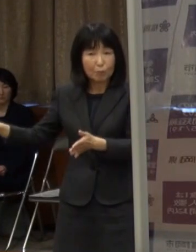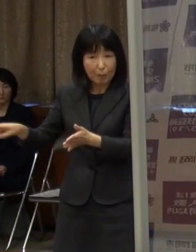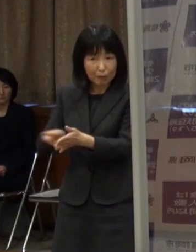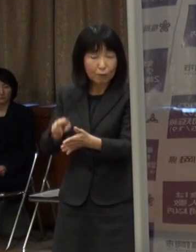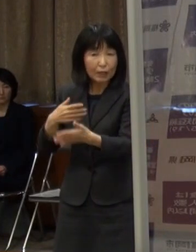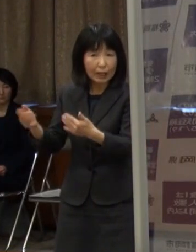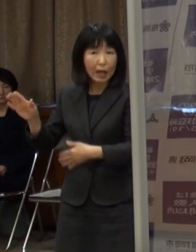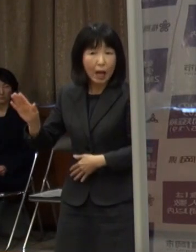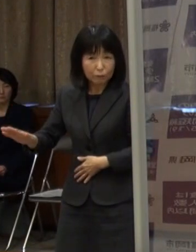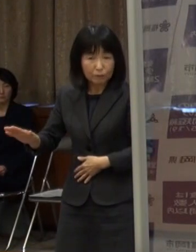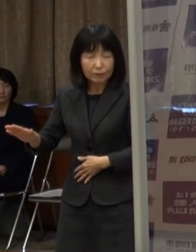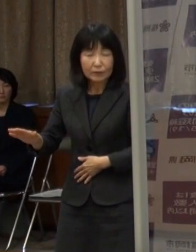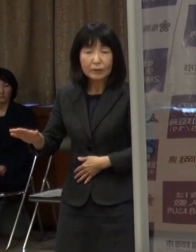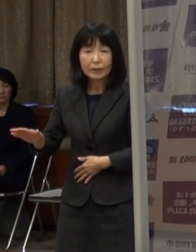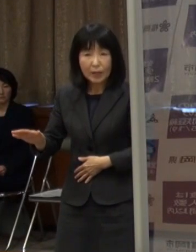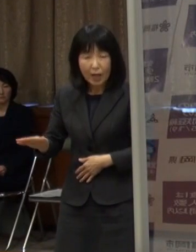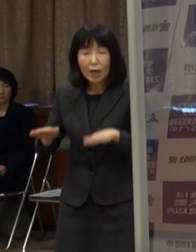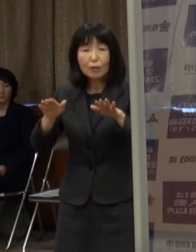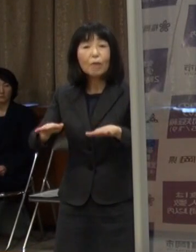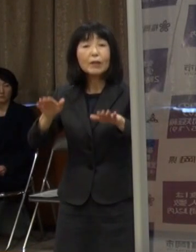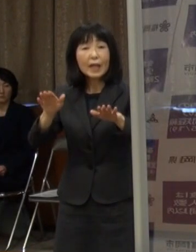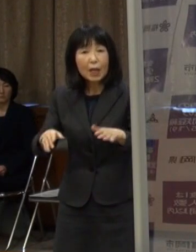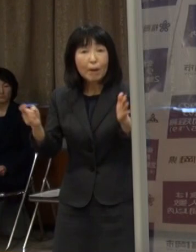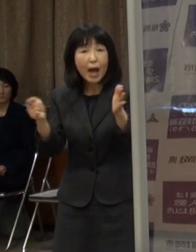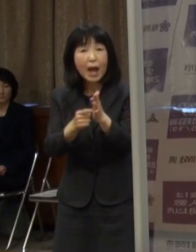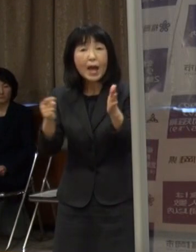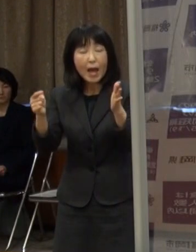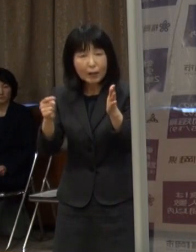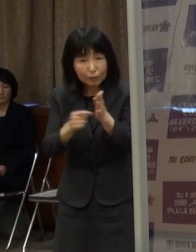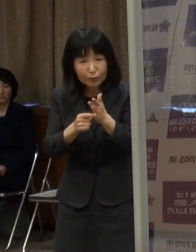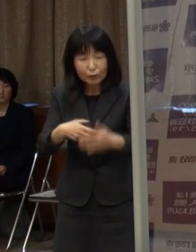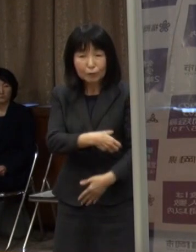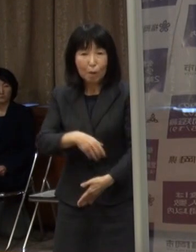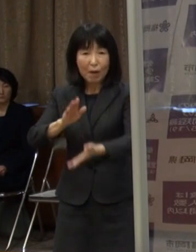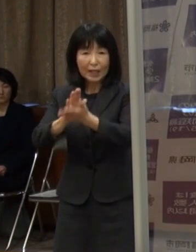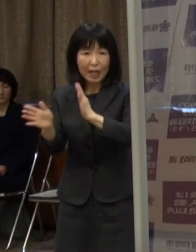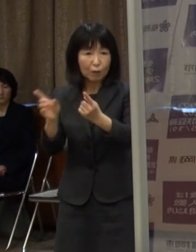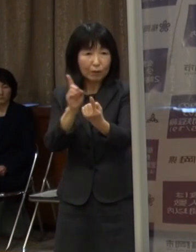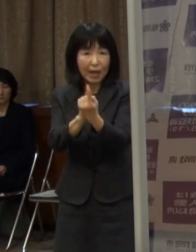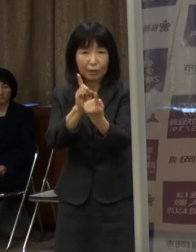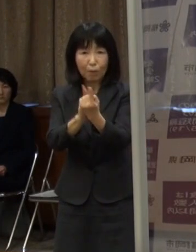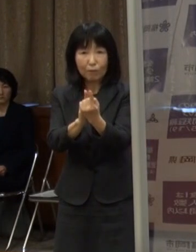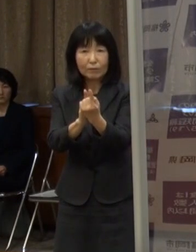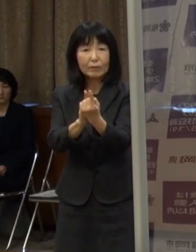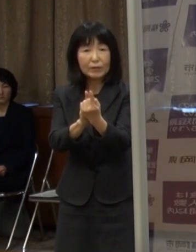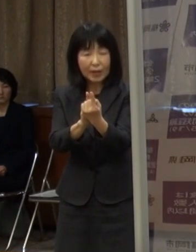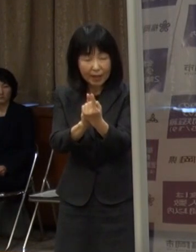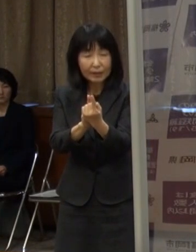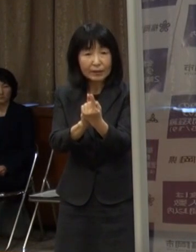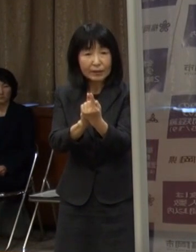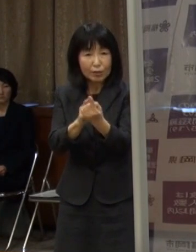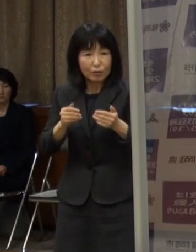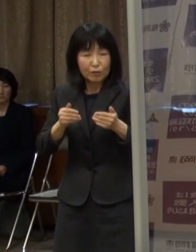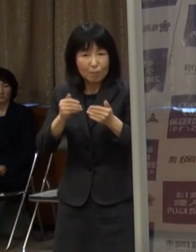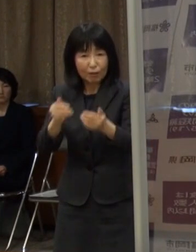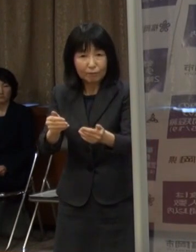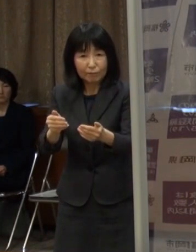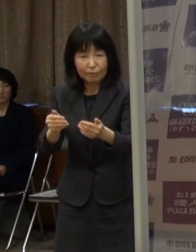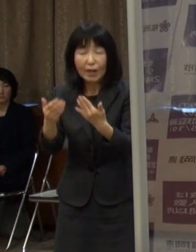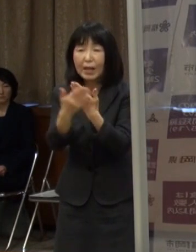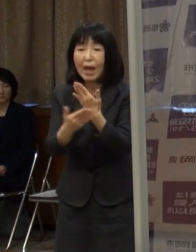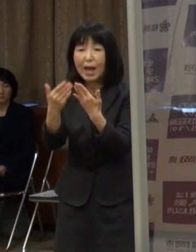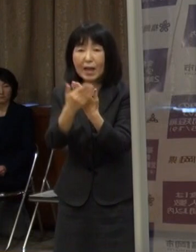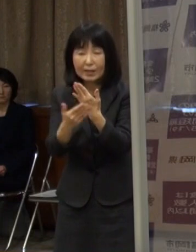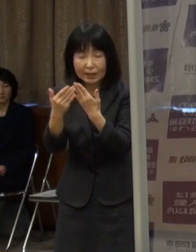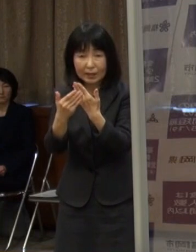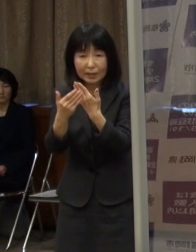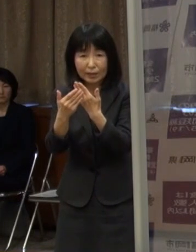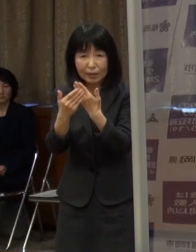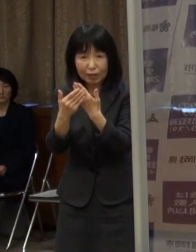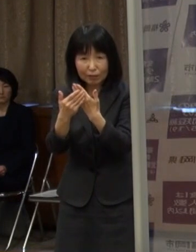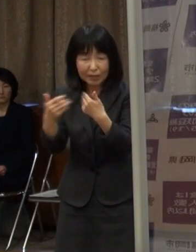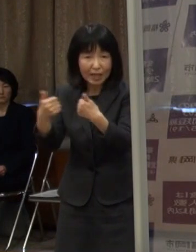早い段階から県独自の対策をうっていくということは大事だろうという認識です